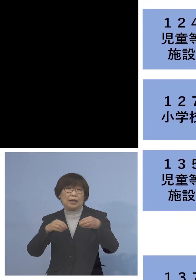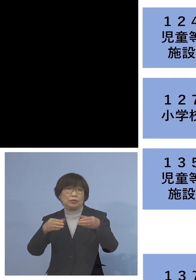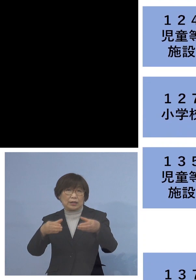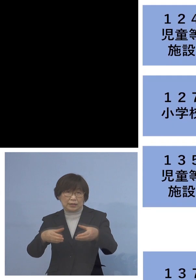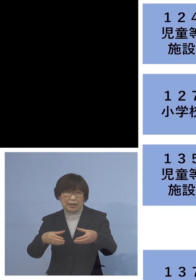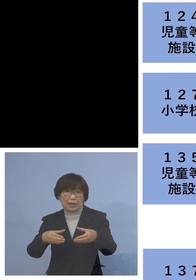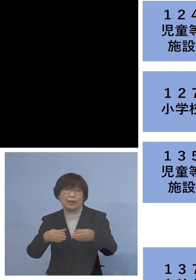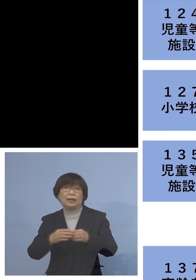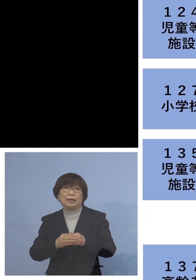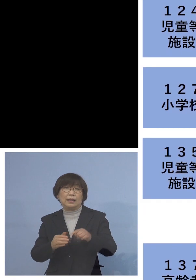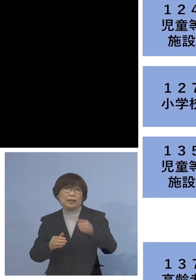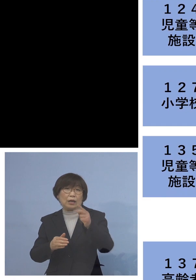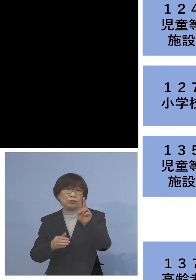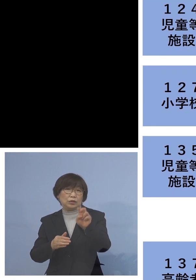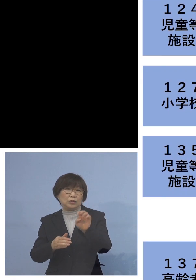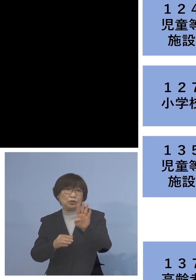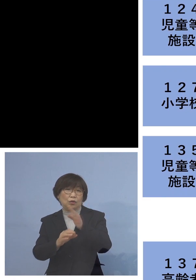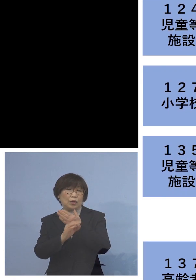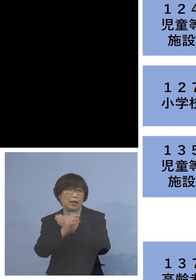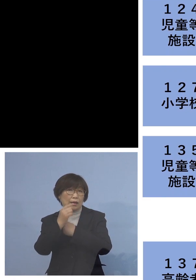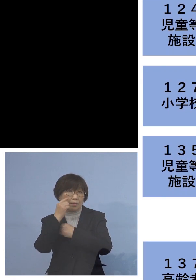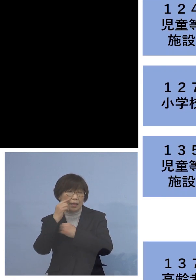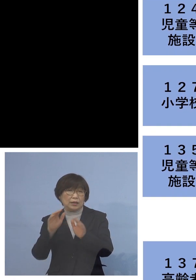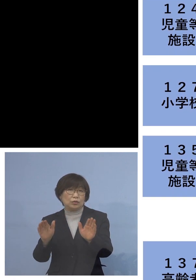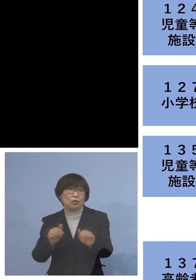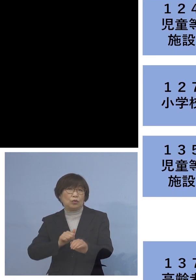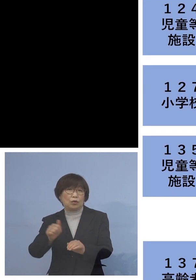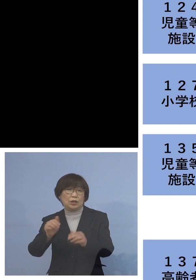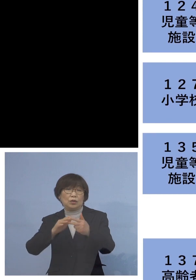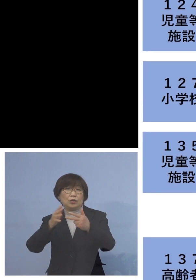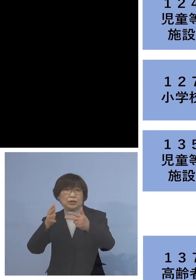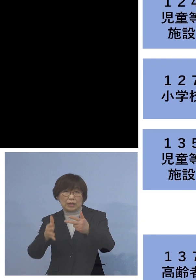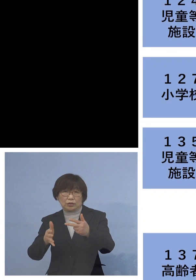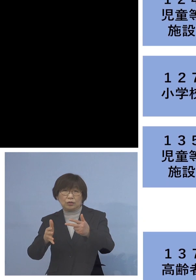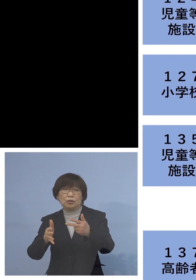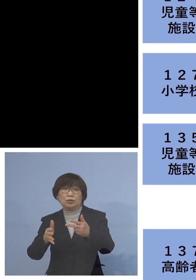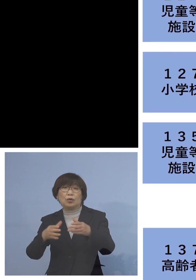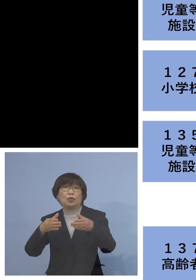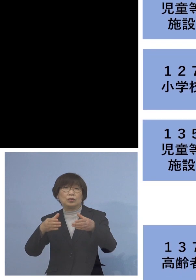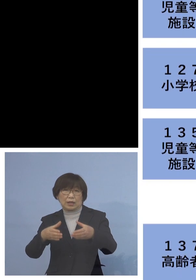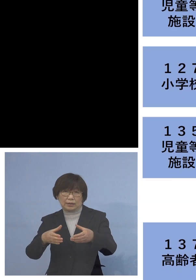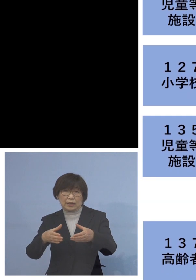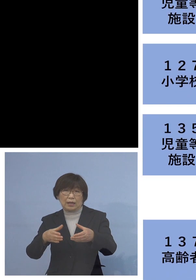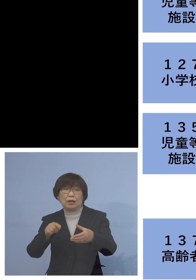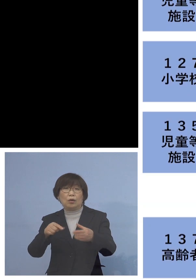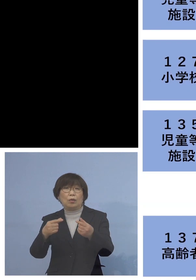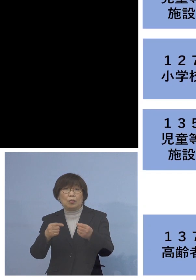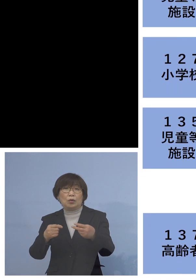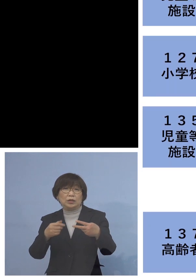「124例目児童等利用施設 関連クラスター」こちらも二次感染1名